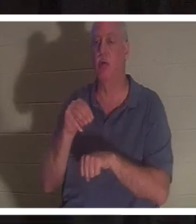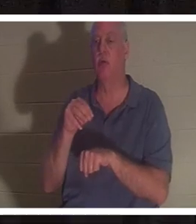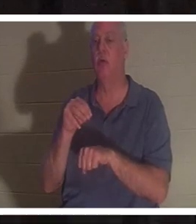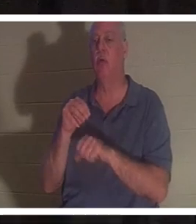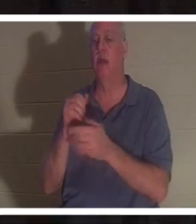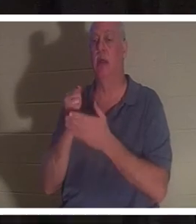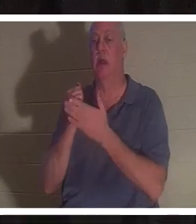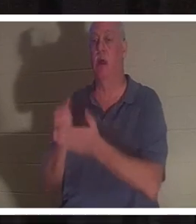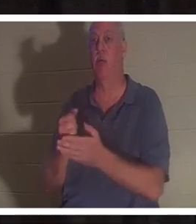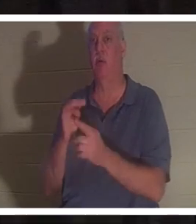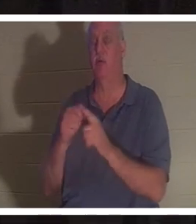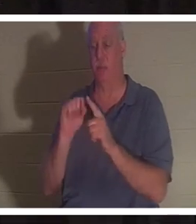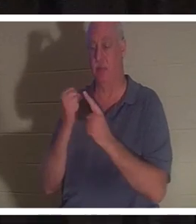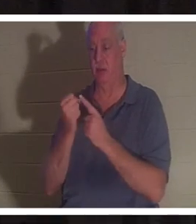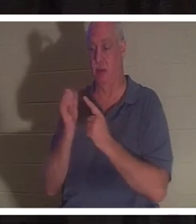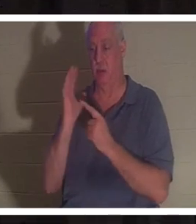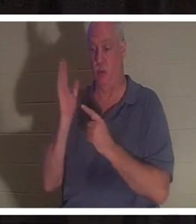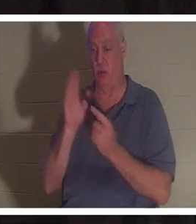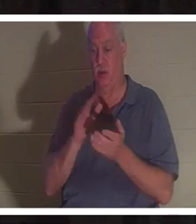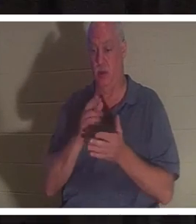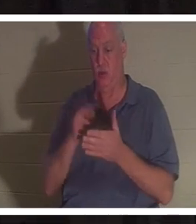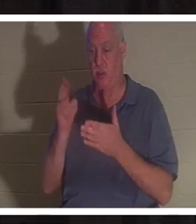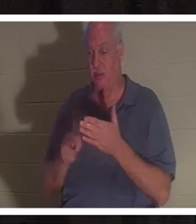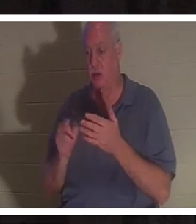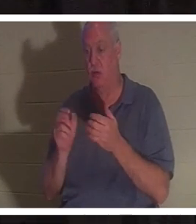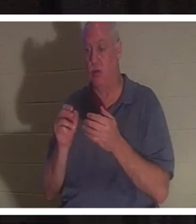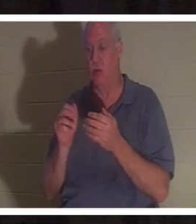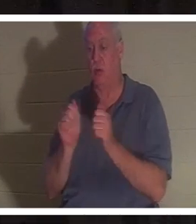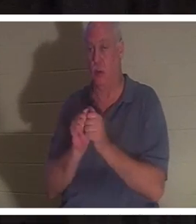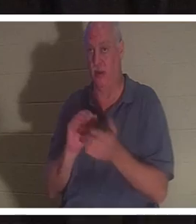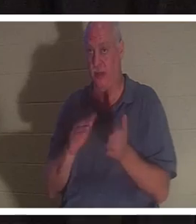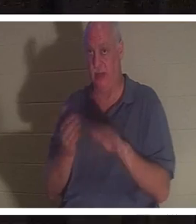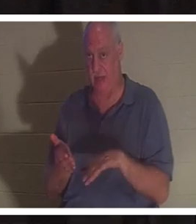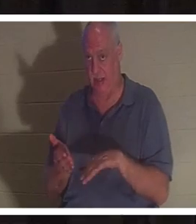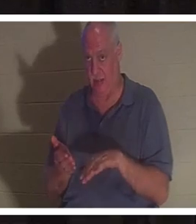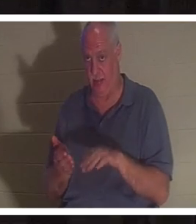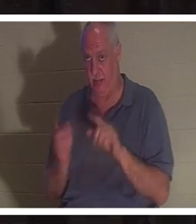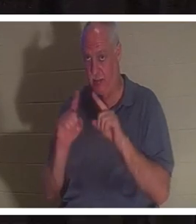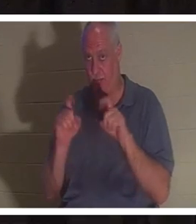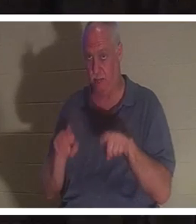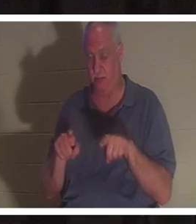परिणामस्वरूप आपकी मृत्यु हो गई हो? आपको उस पर विचार करने और अपनी मेज पर चर्चा करने के लिए कुछ मिनट का समय दें।